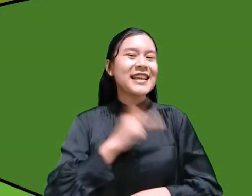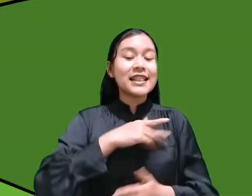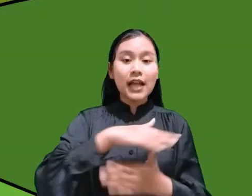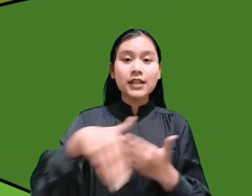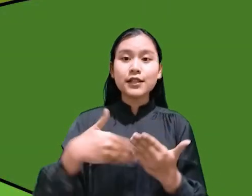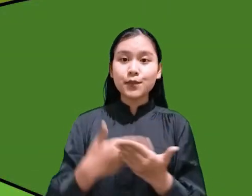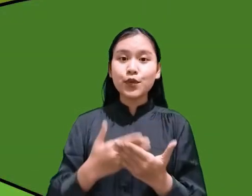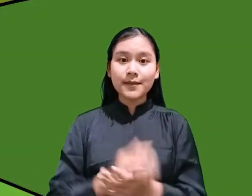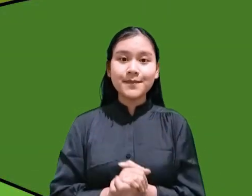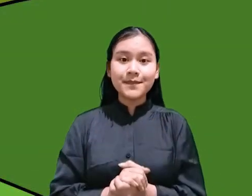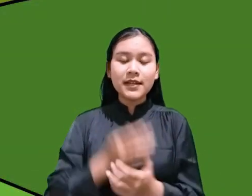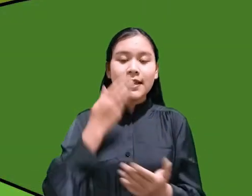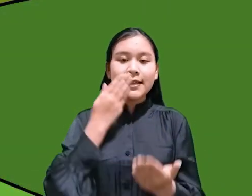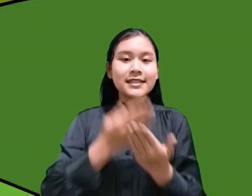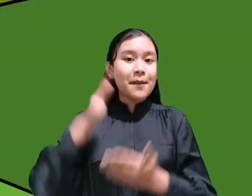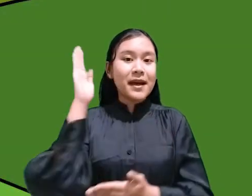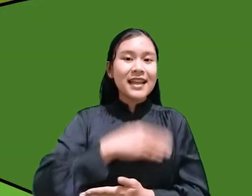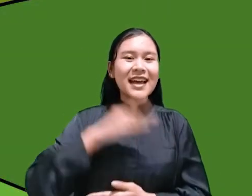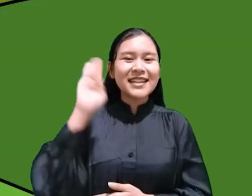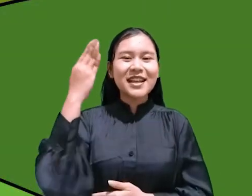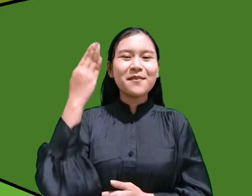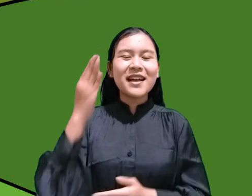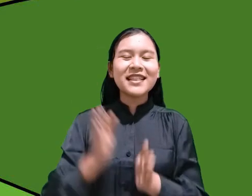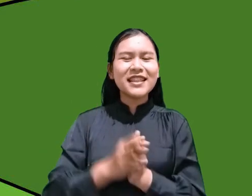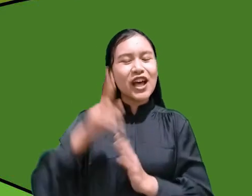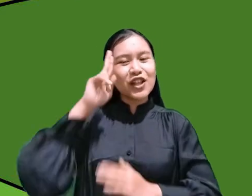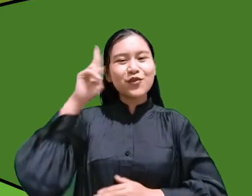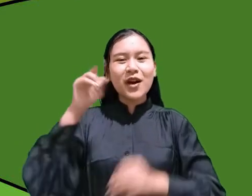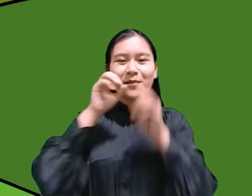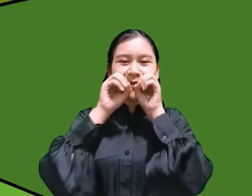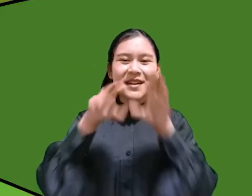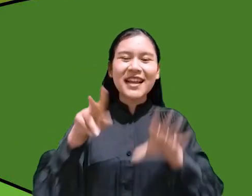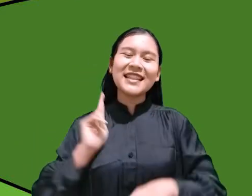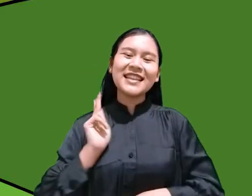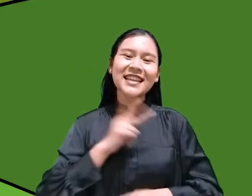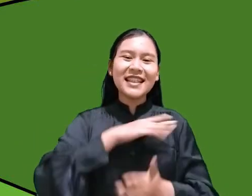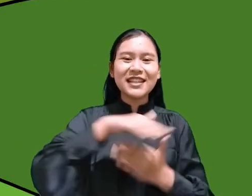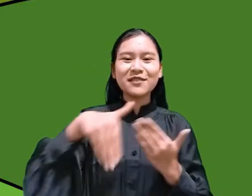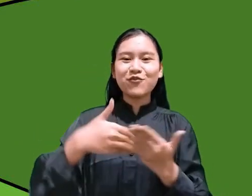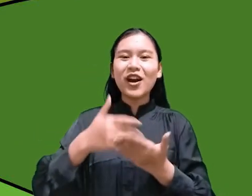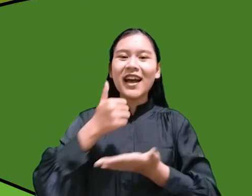Selamat hari Sabat dan Tuhan memberkati kita semua Amin.